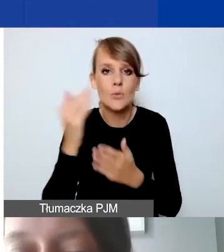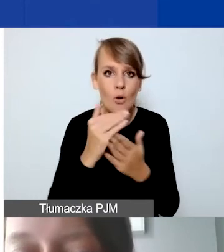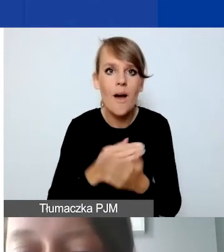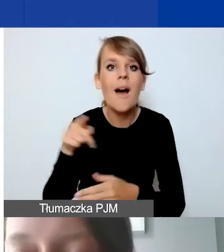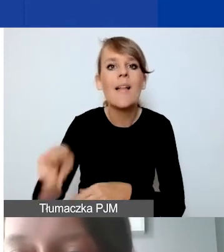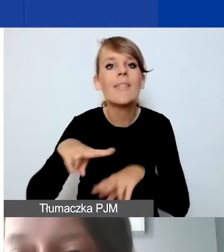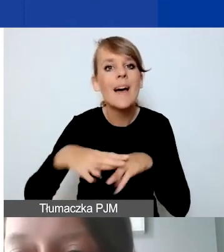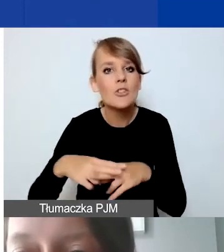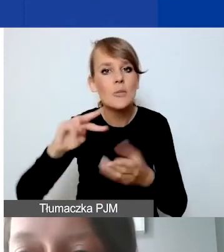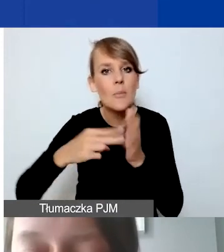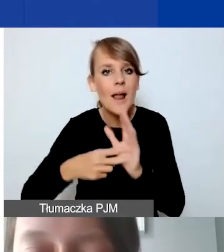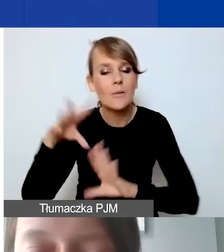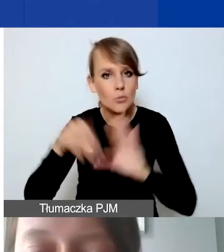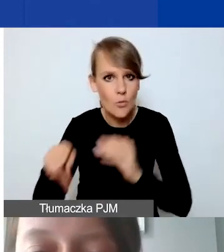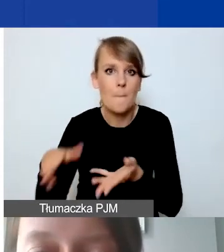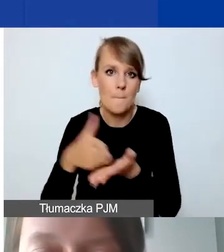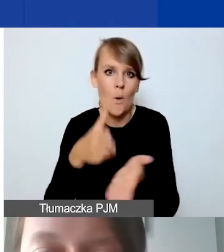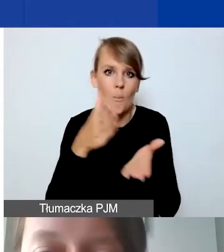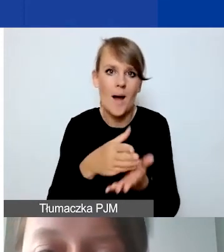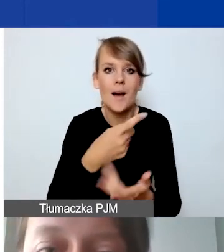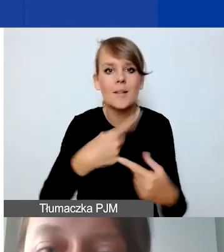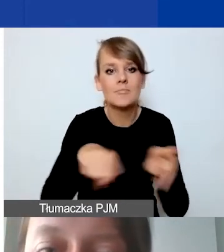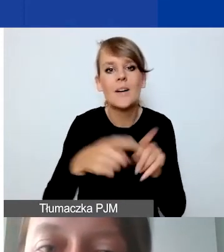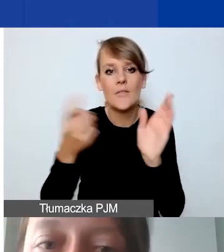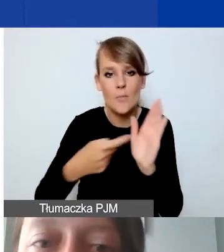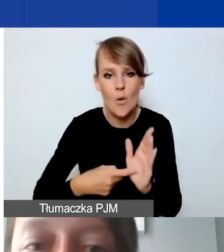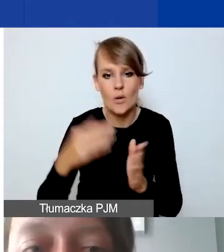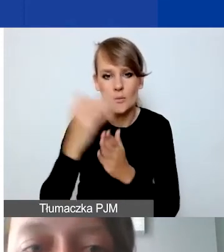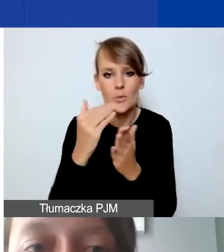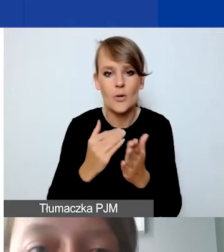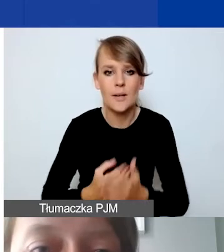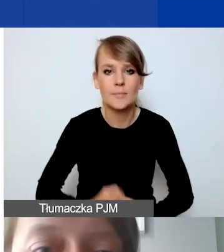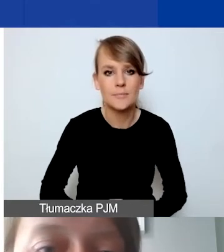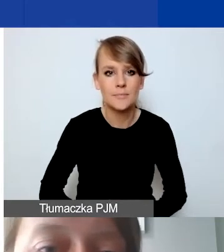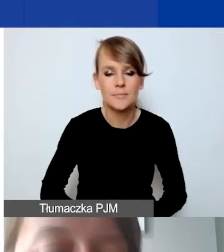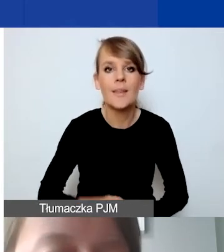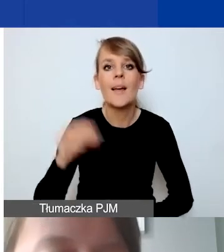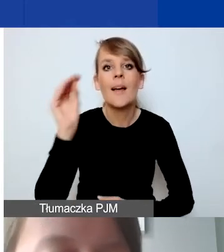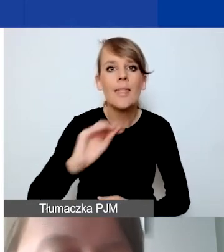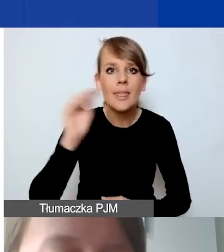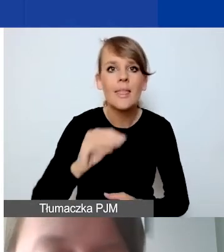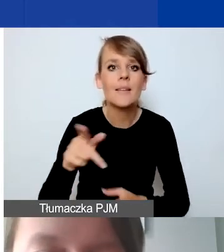ma państwu pomóc spełnić wymogi programowe. Kilka słów na temat zarządzania finansowego.